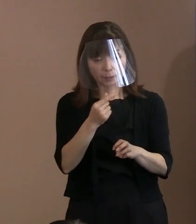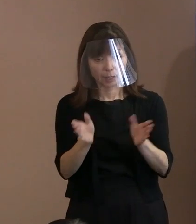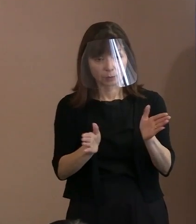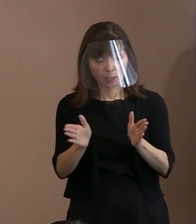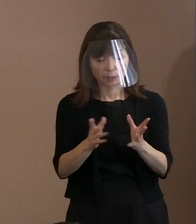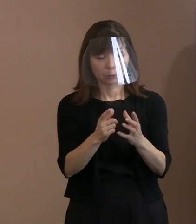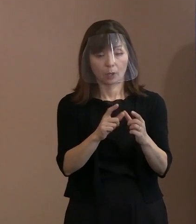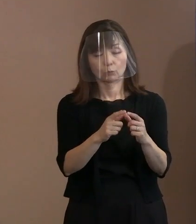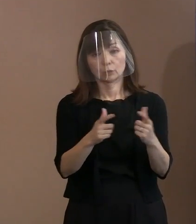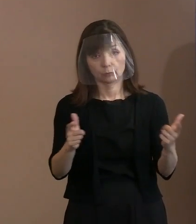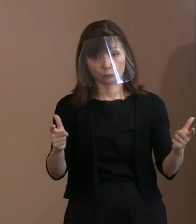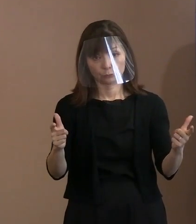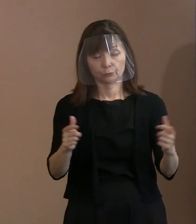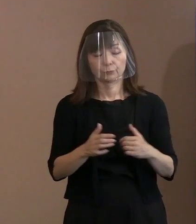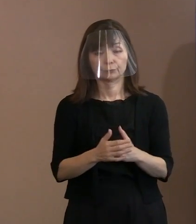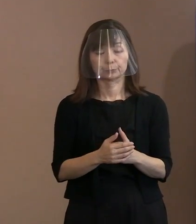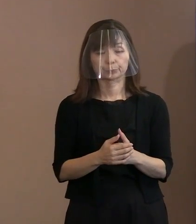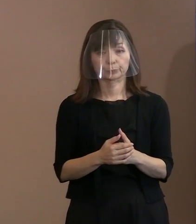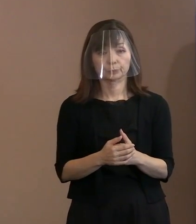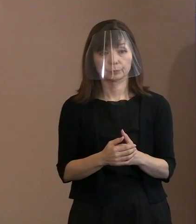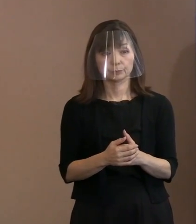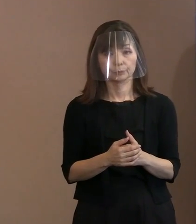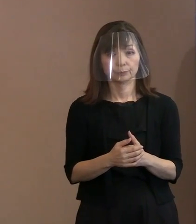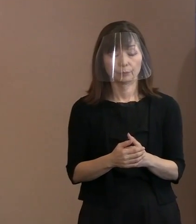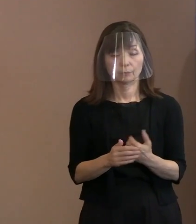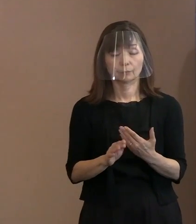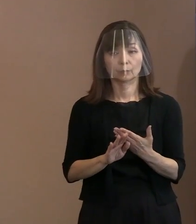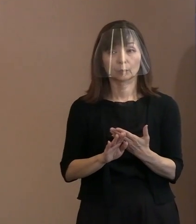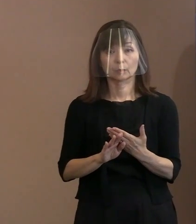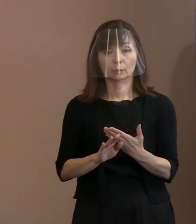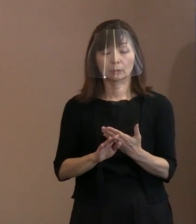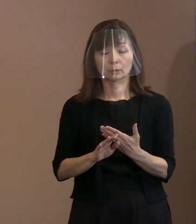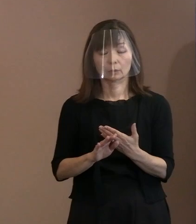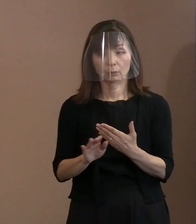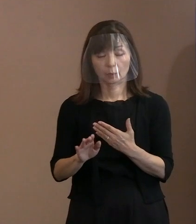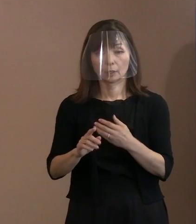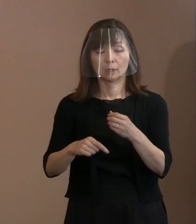その他､例年､一般参列者の方については